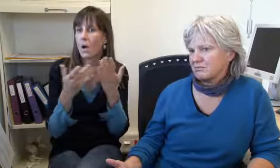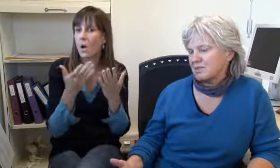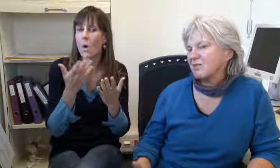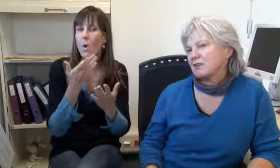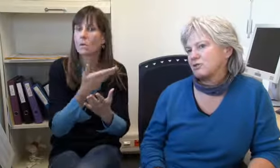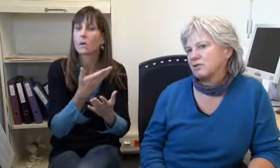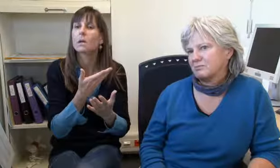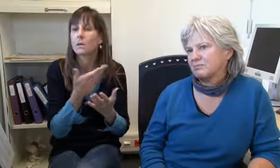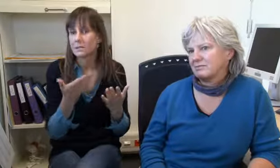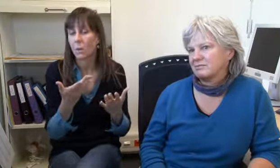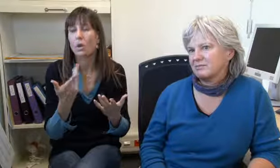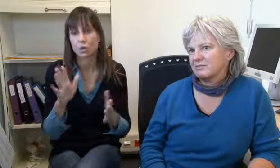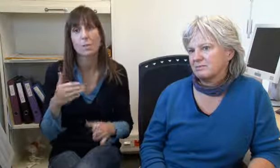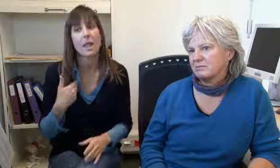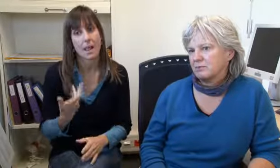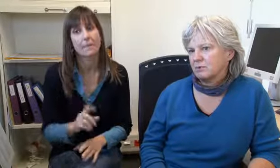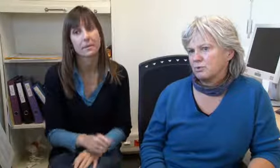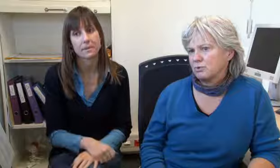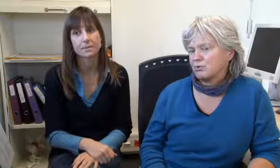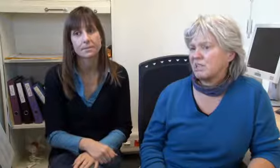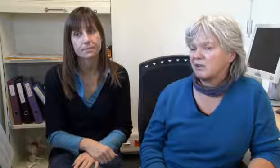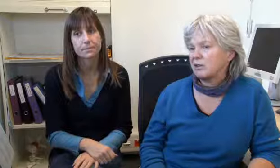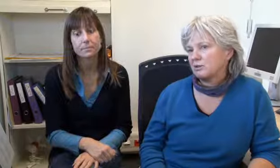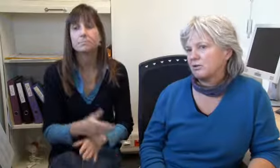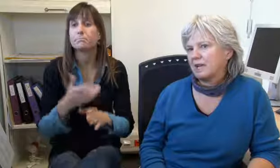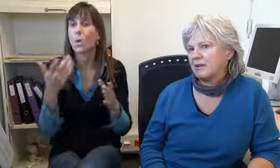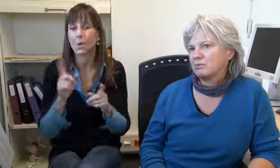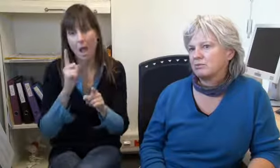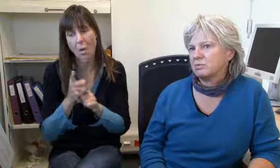oder irgendeinen Dienst.